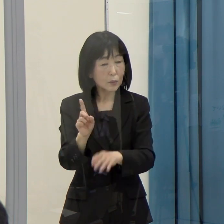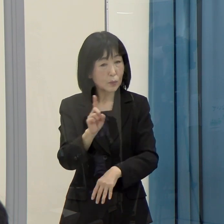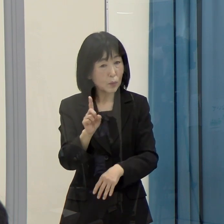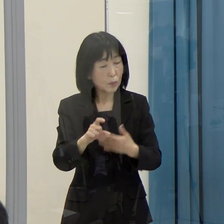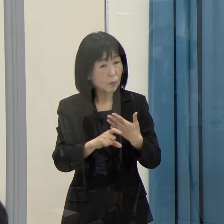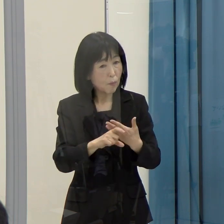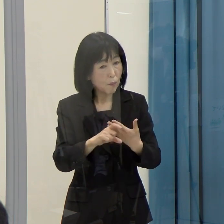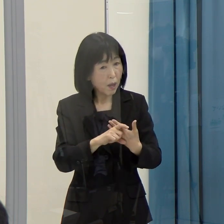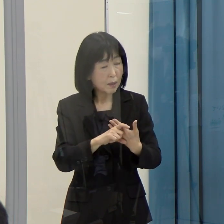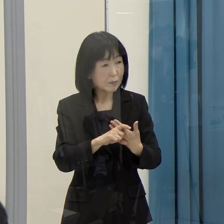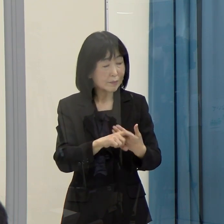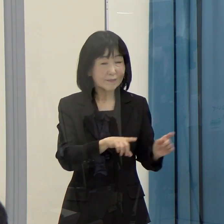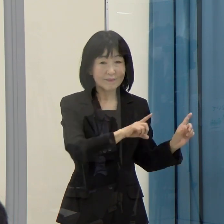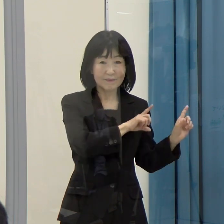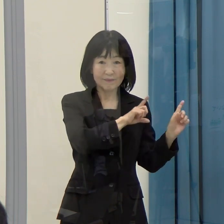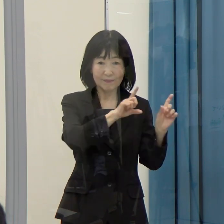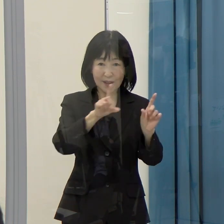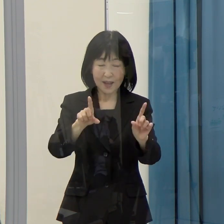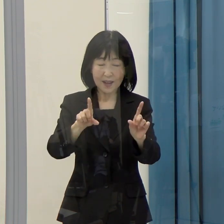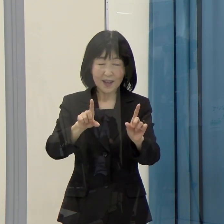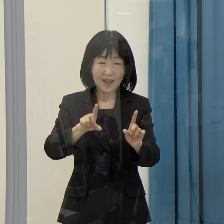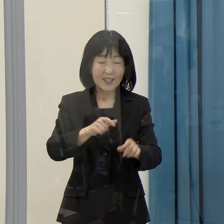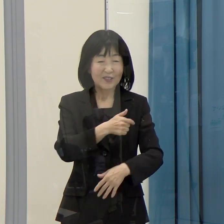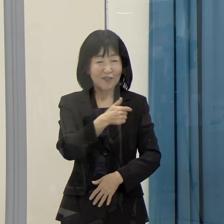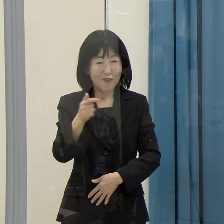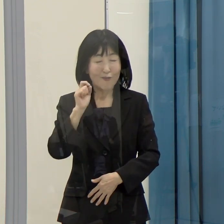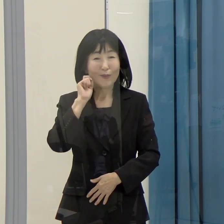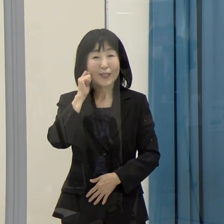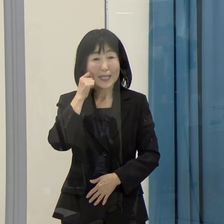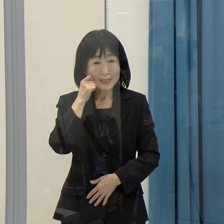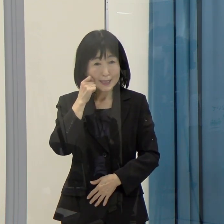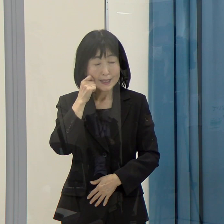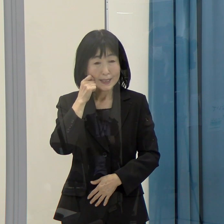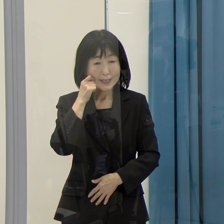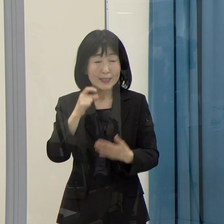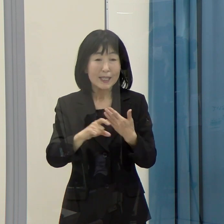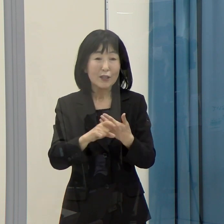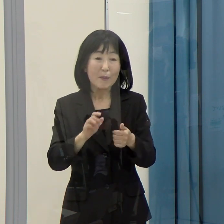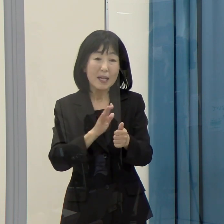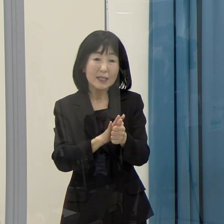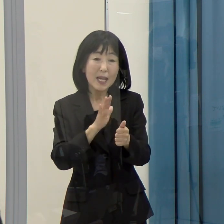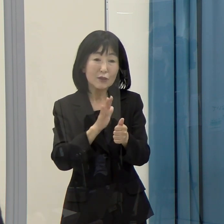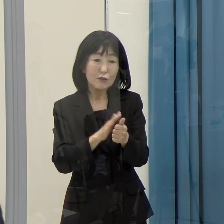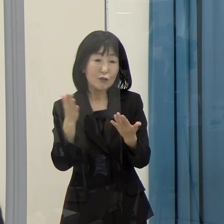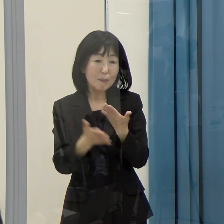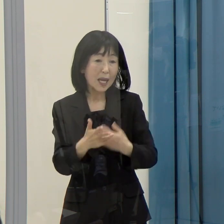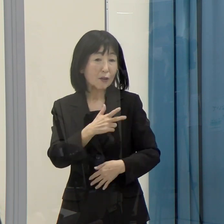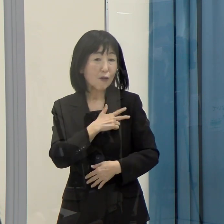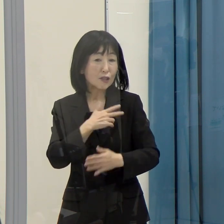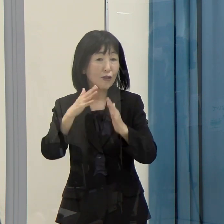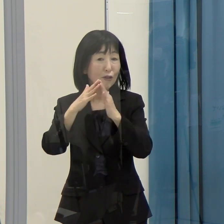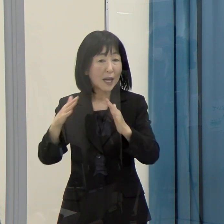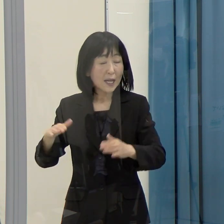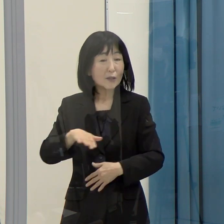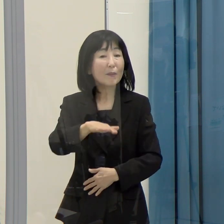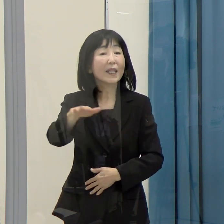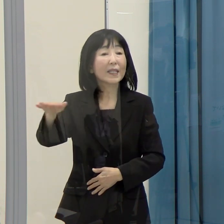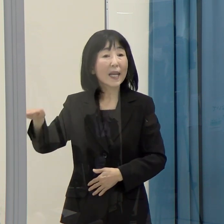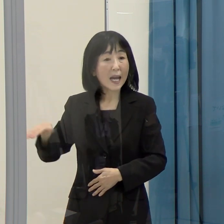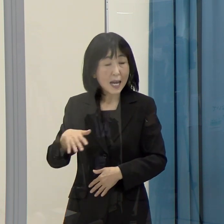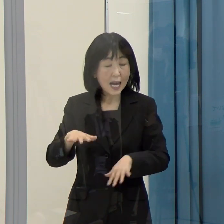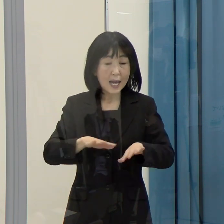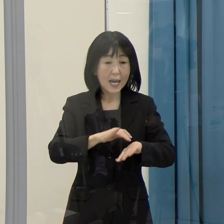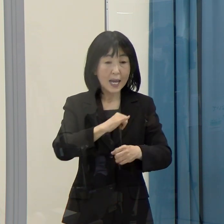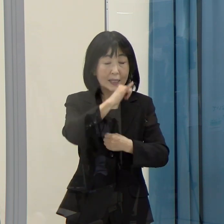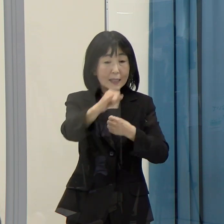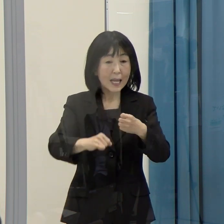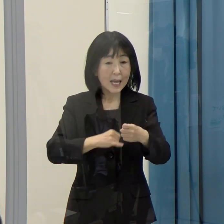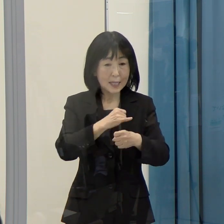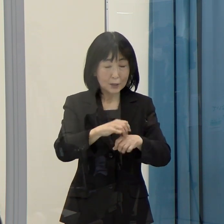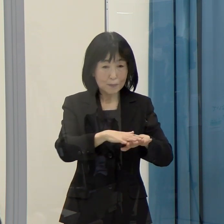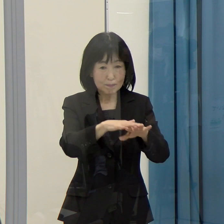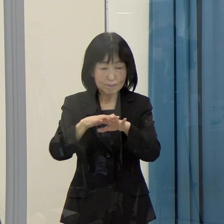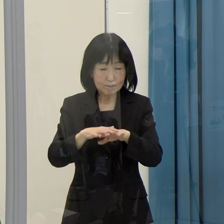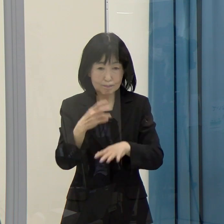（知事）これは非常に難しくて、支援する弁護士の会の方たちがインターネットで掲載をされている等、色々な情報があります。